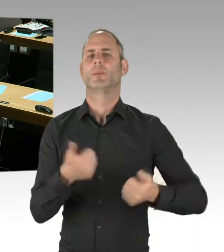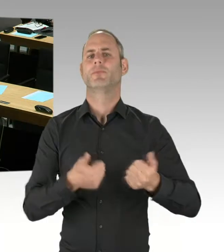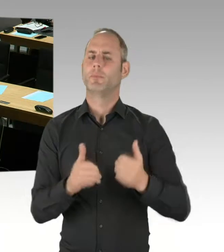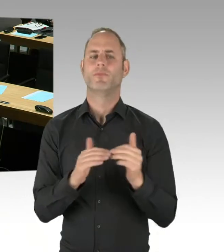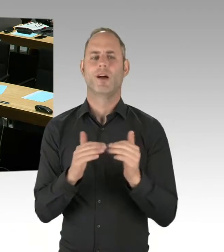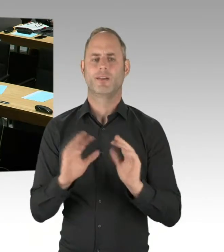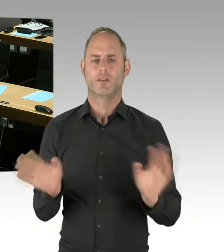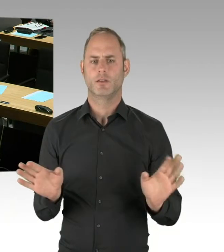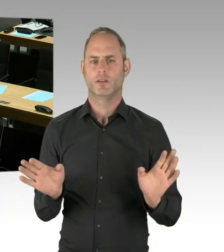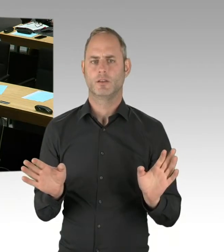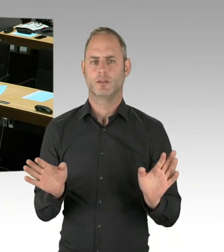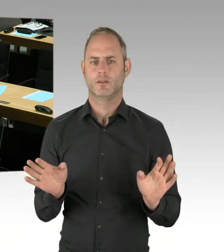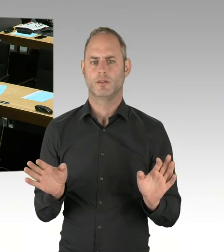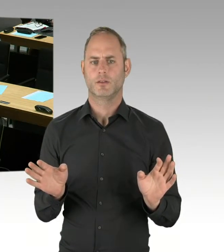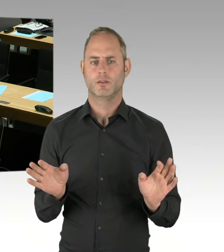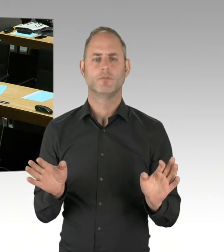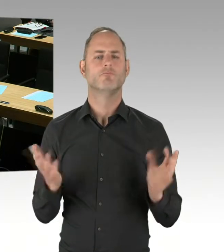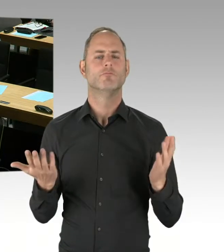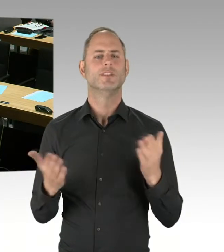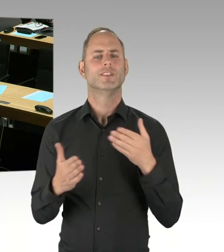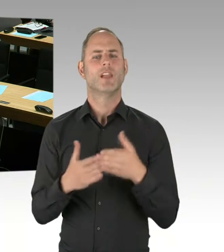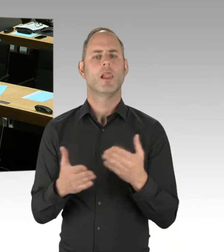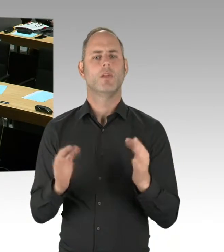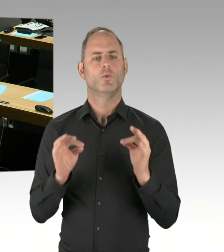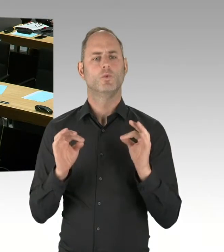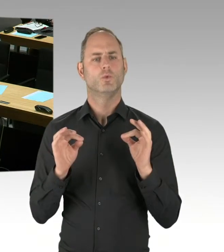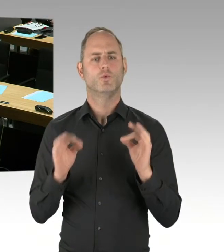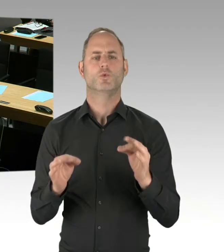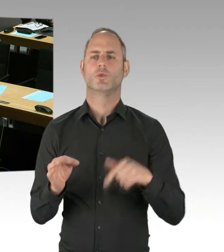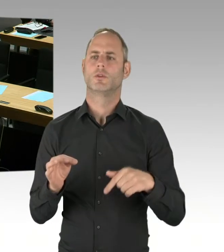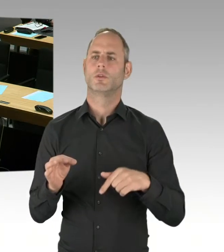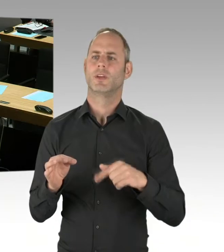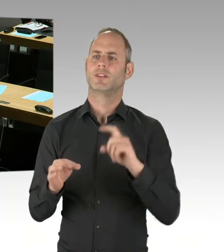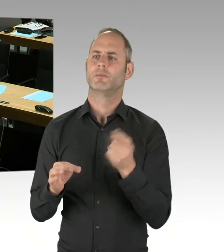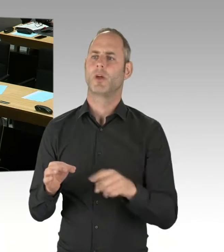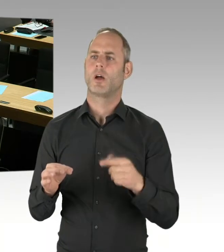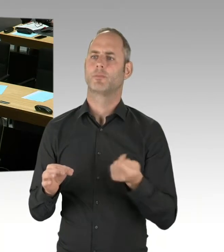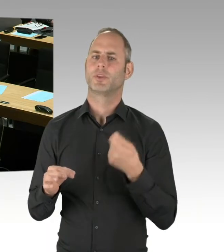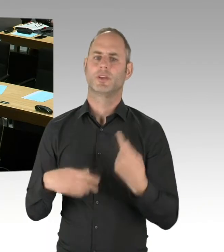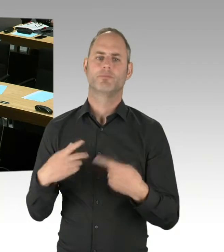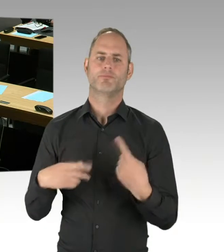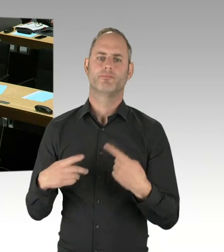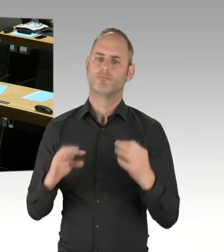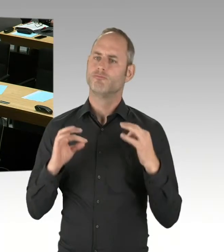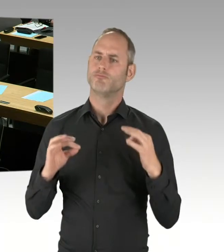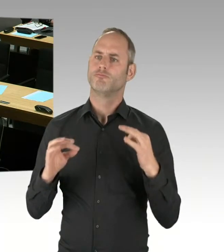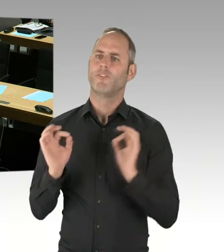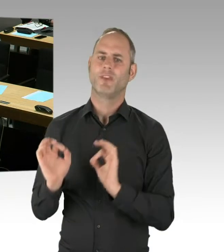der Aufbau eines landeseigenen Fahrzeugparks, aber zum anderen eben auch, dass Fahrbetrieb und Beschaffung, Instandhaltung der Wagen gesondert ausgeschrieben werden,